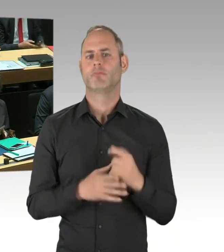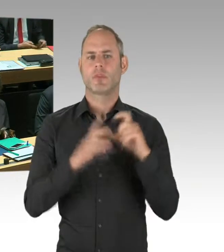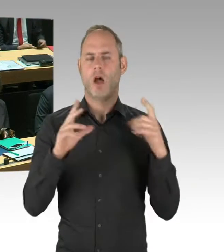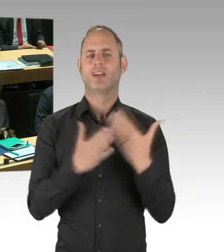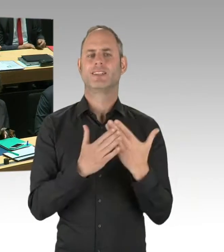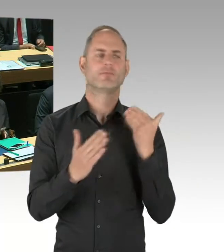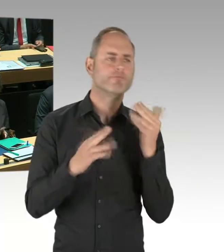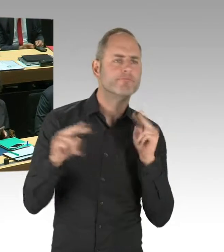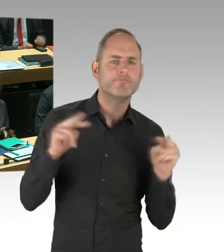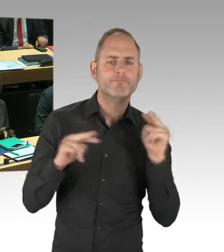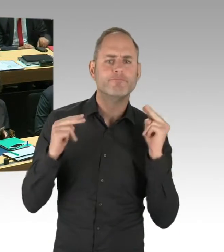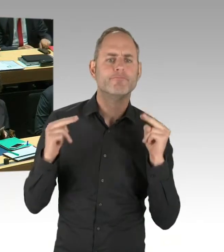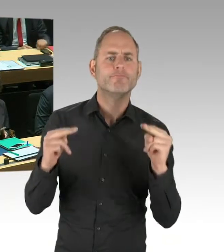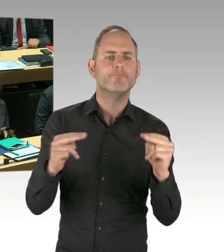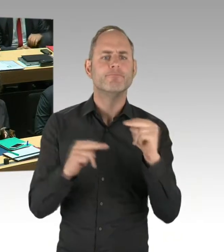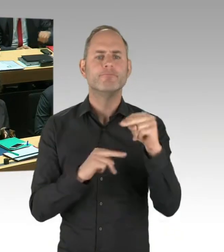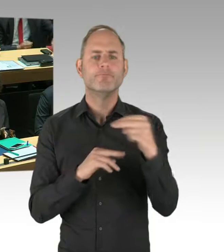Und im Zuge dieser Untersuchung ist dann aufgefallen